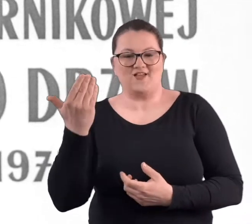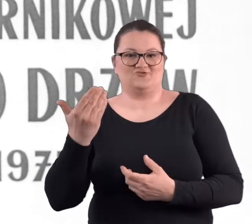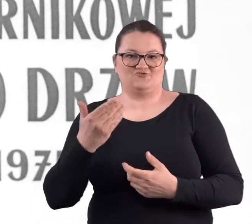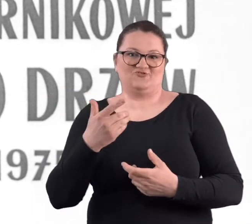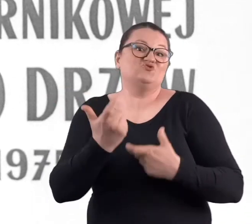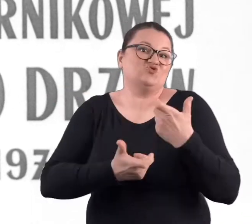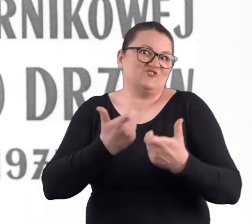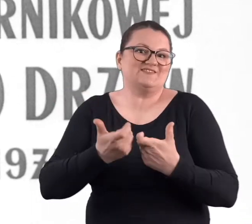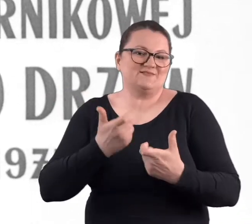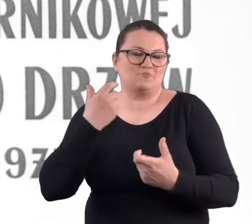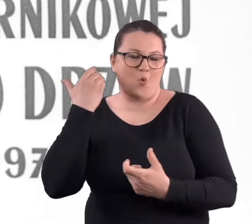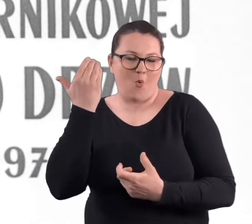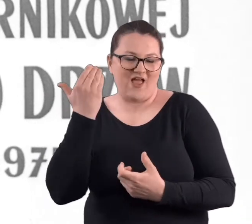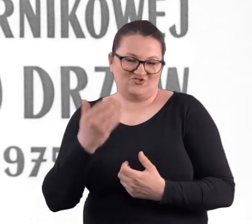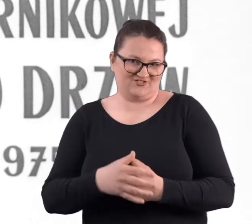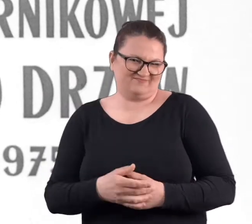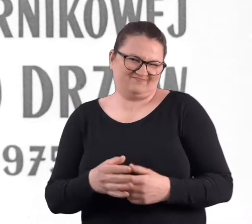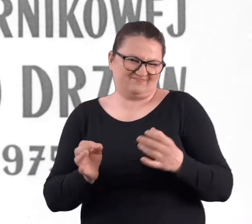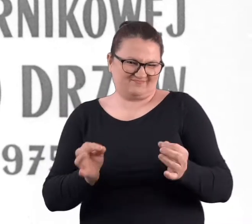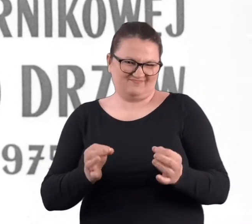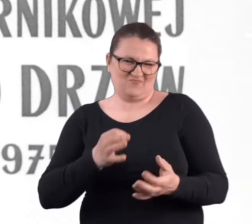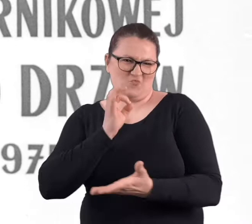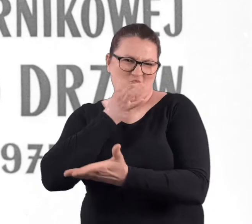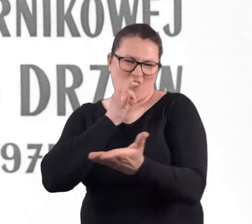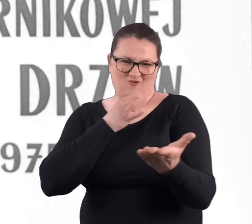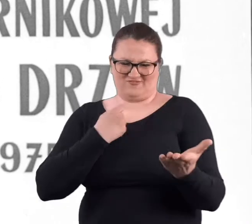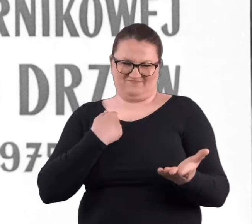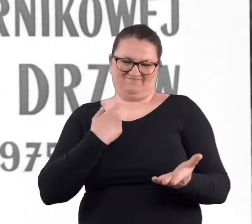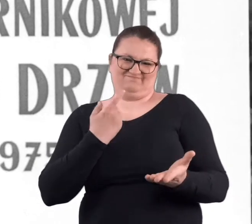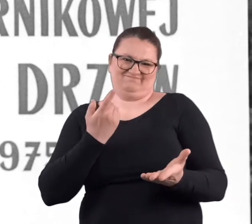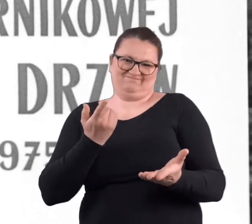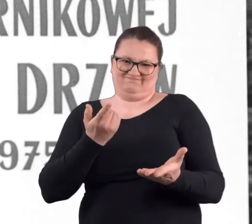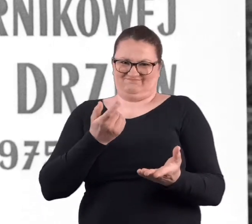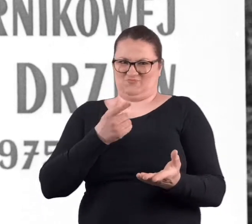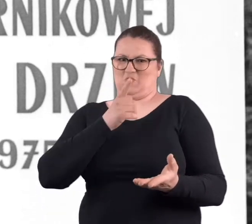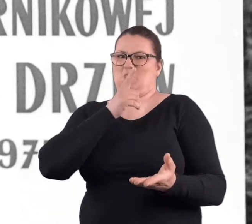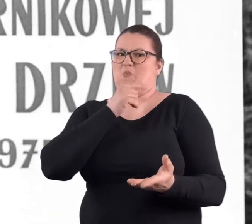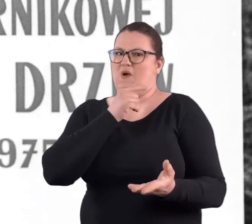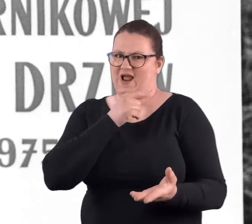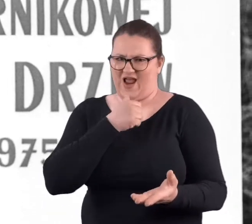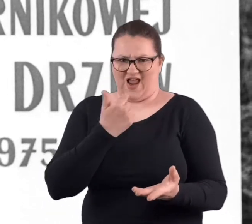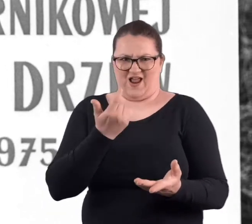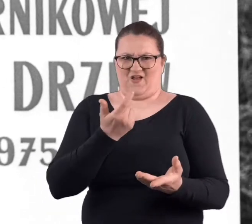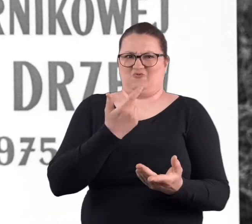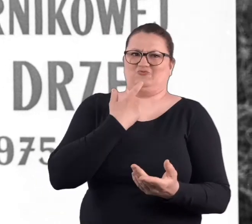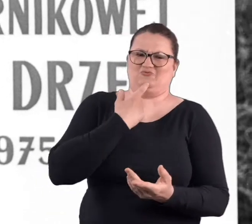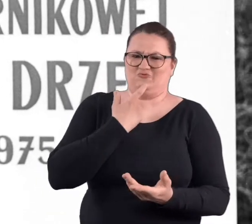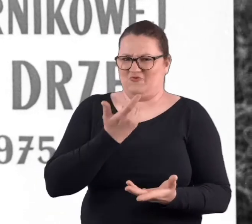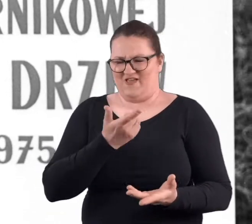To w chwili obecnej może dla młodszego pokolenia to takie wielkie wooow, a co to było?